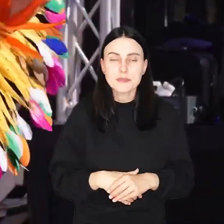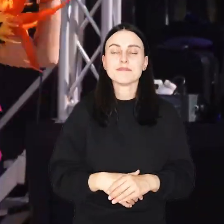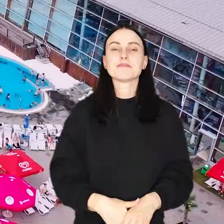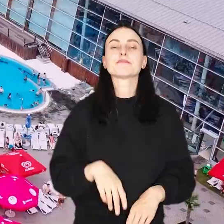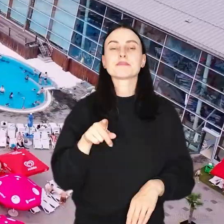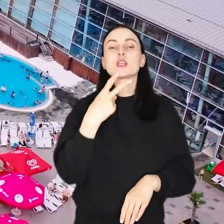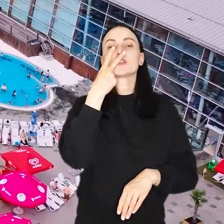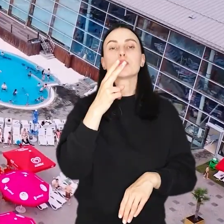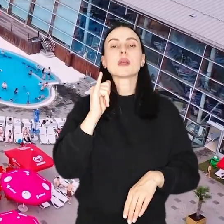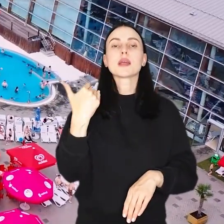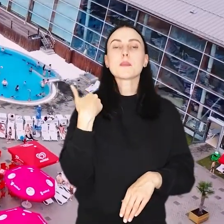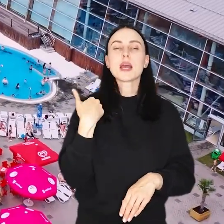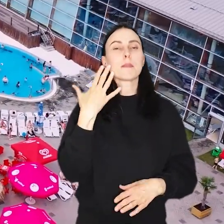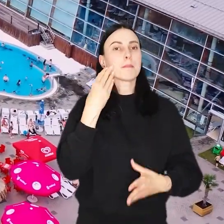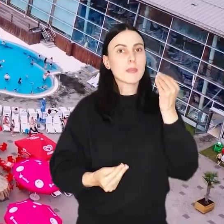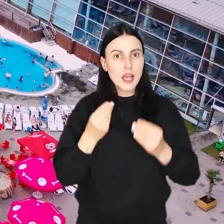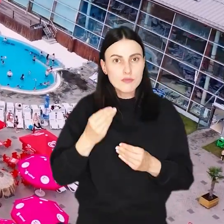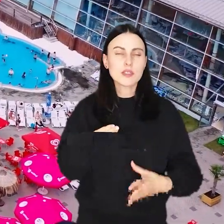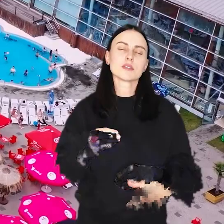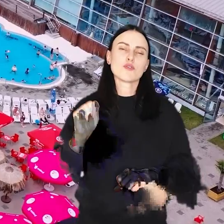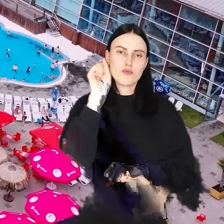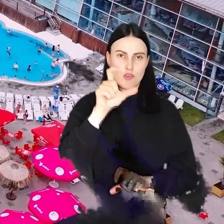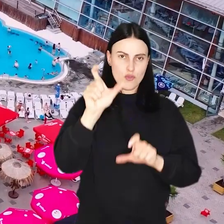Zobaczcie, jak bawili się i świętowali wrocławianie.